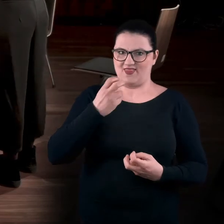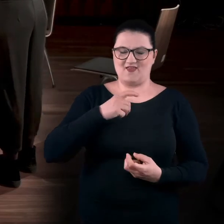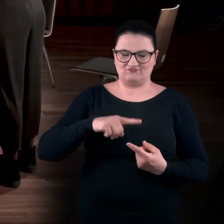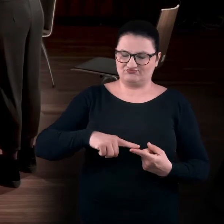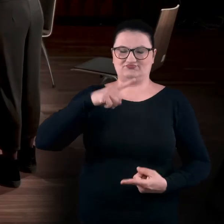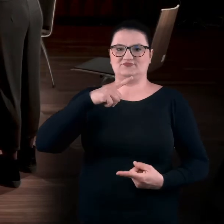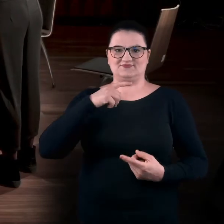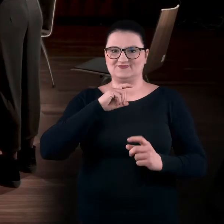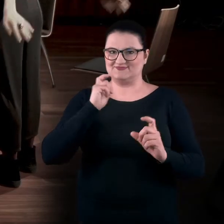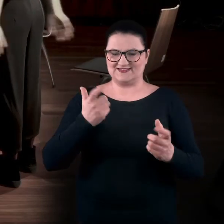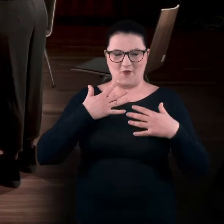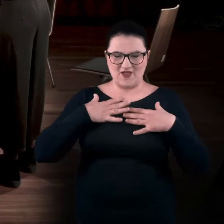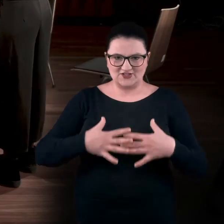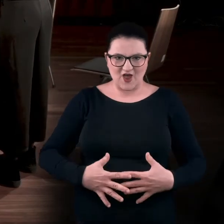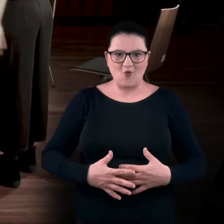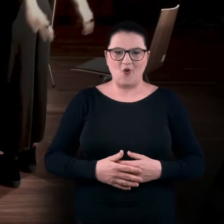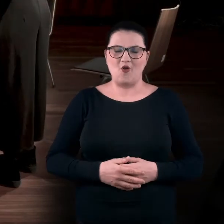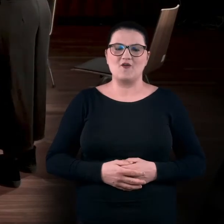Możecie też zmienić zakres ruchu do tyłu.